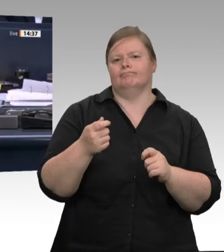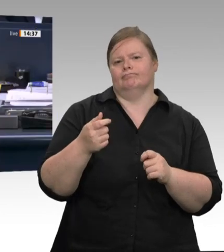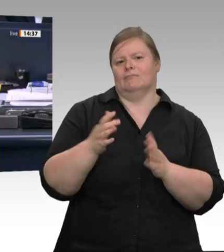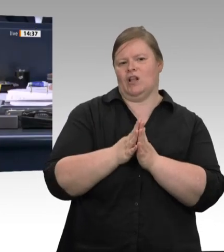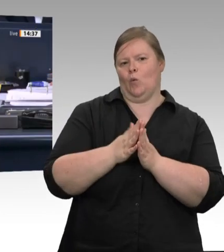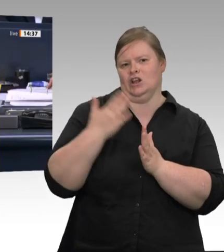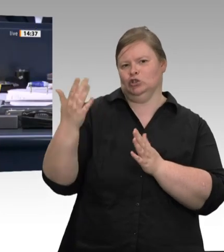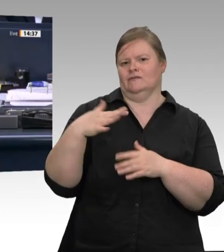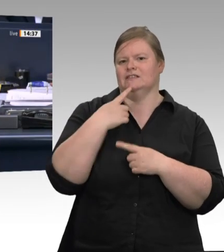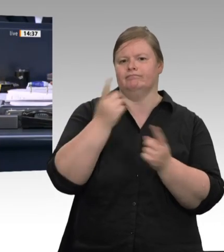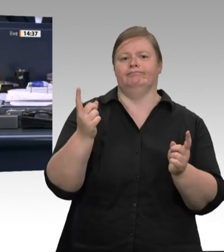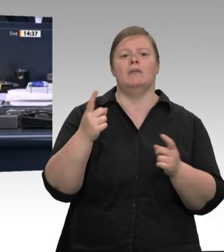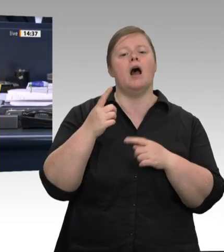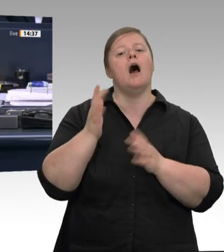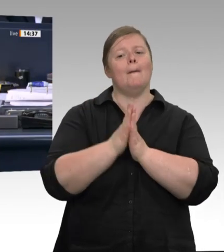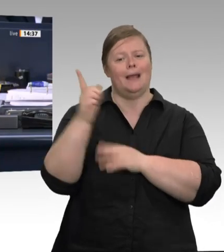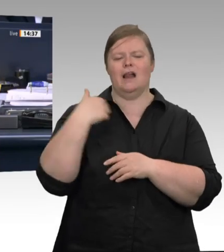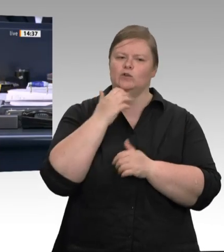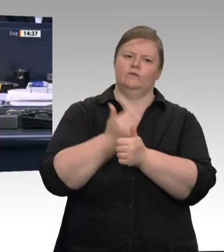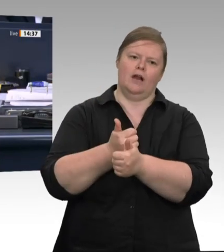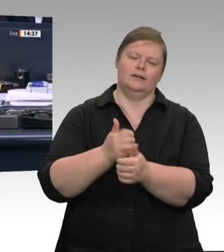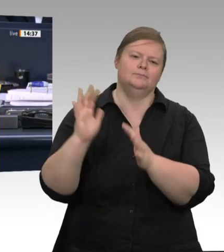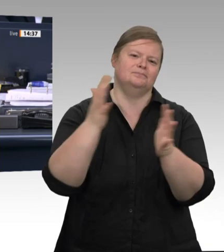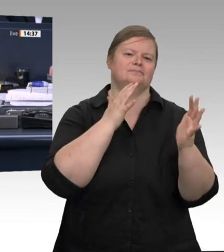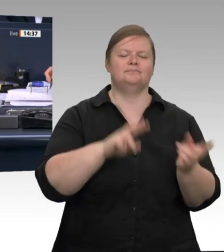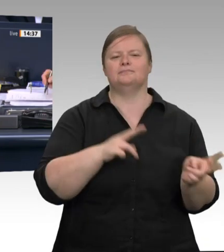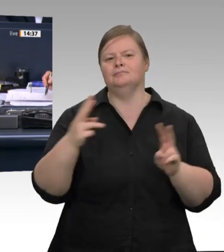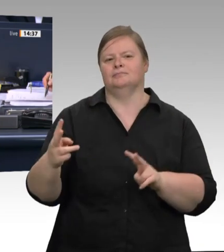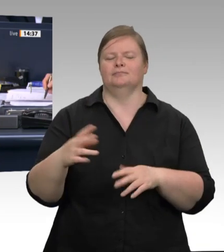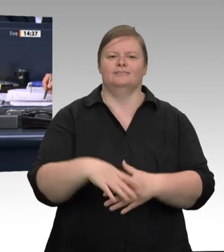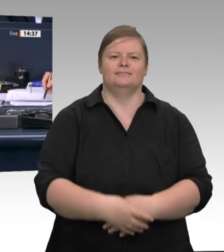der Fleischwirtschaft „wirksam zu durchbrechen“ . Diesem Appell werden wir folgen. Das Wort hat